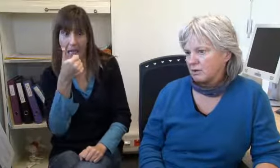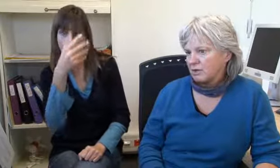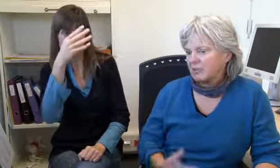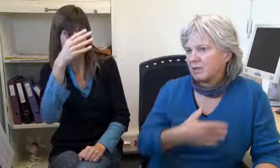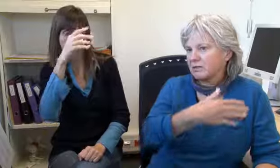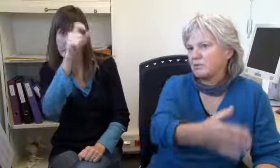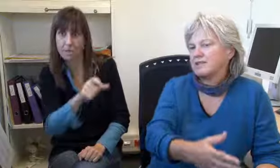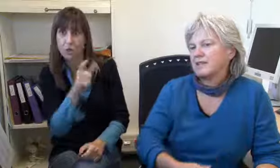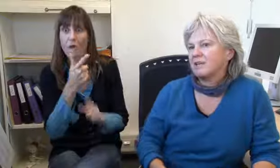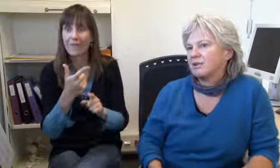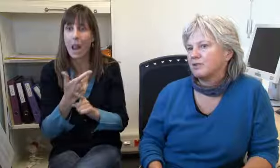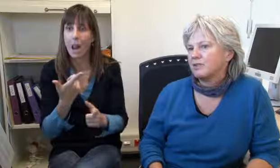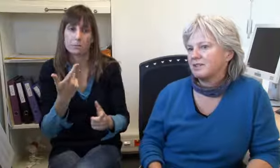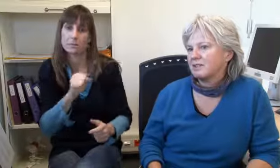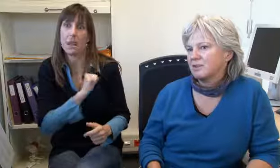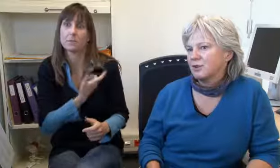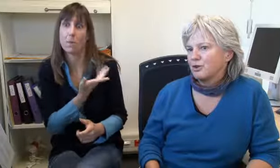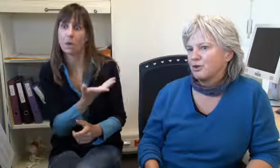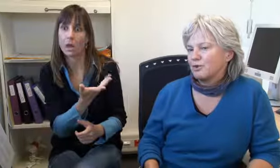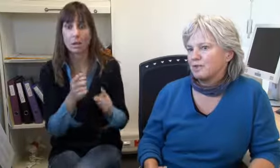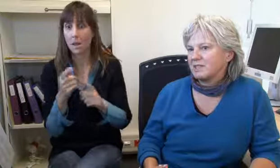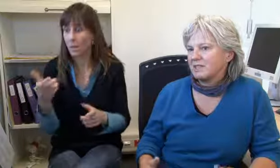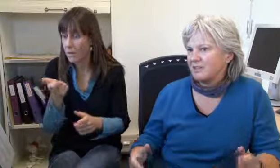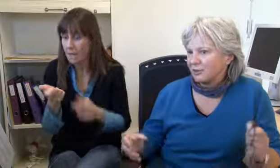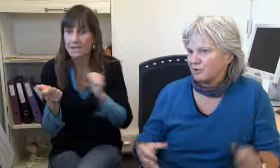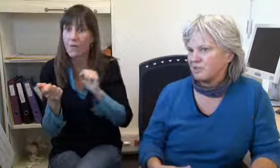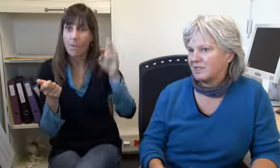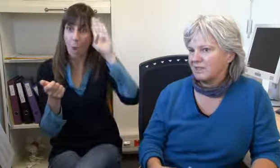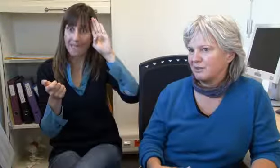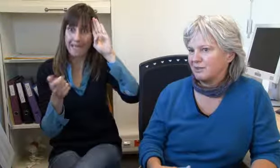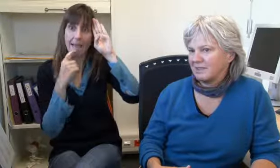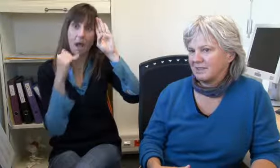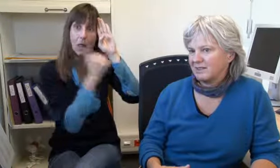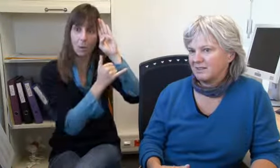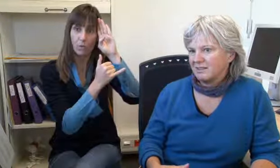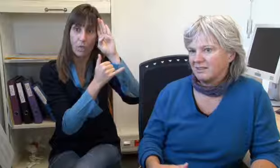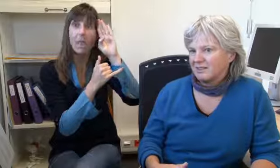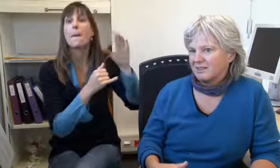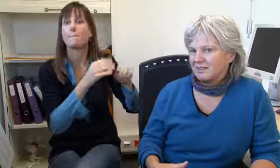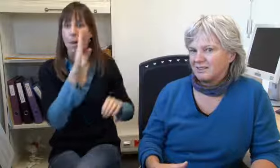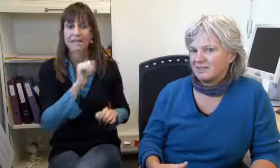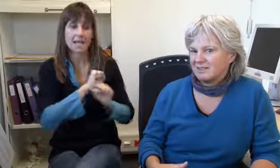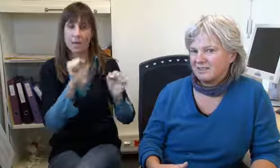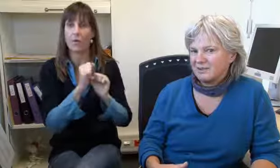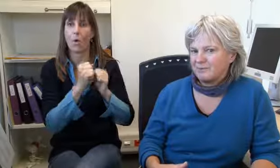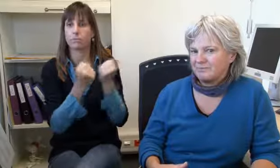da sei ein Mensch der sich das Leben nehmen wolle. Wir haben sofort die Polizei angerufen,